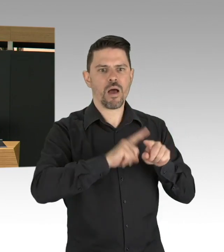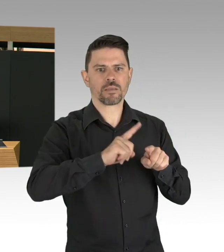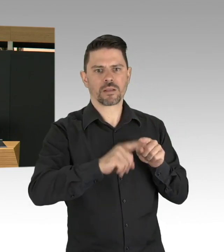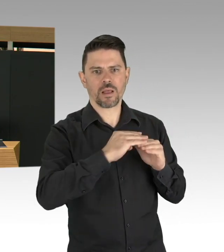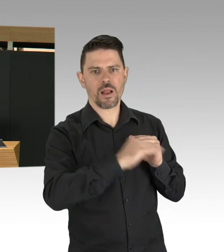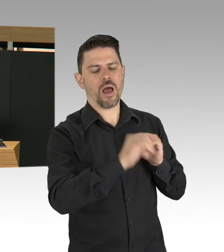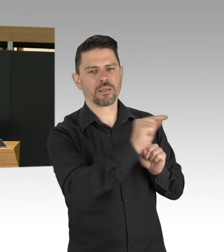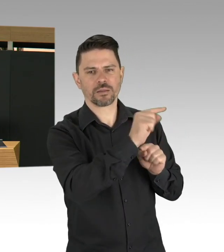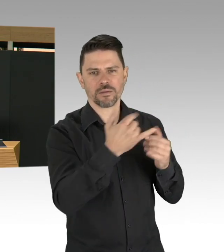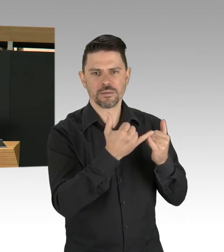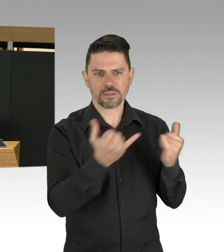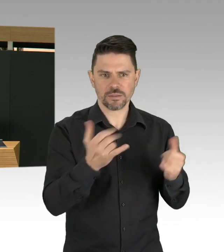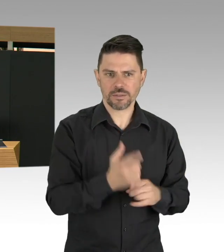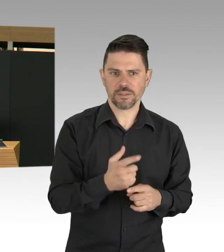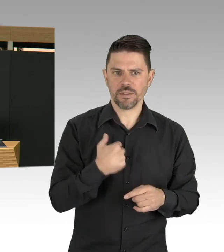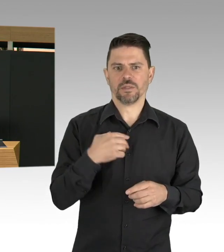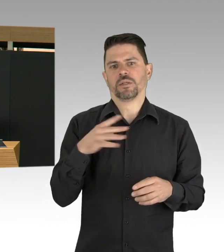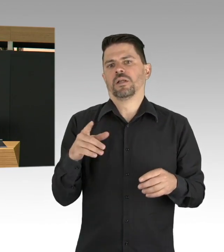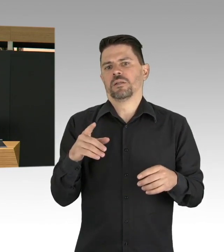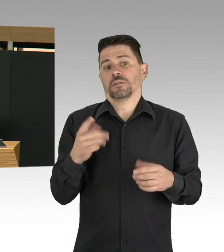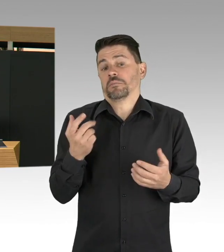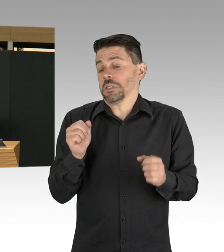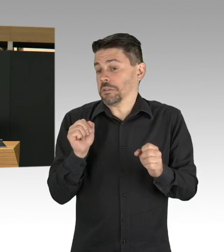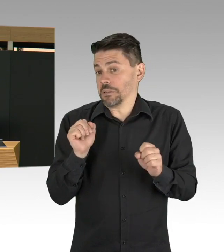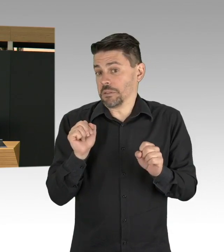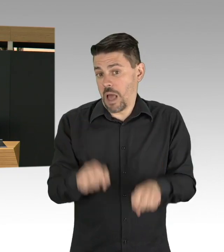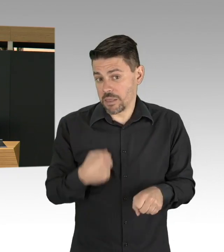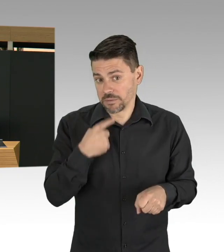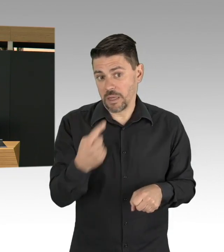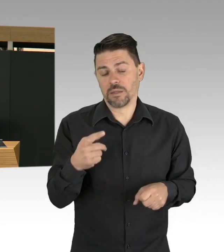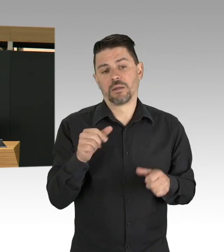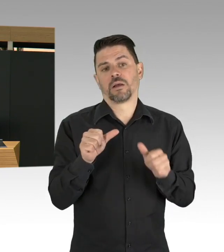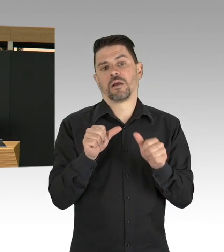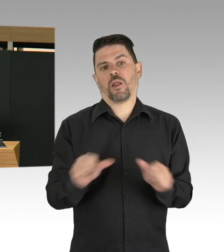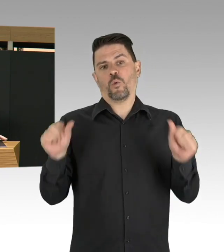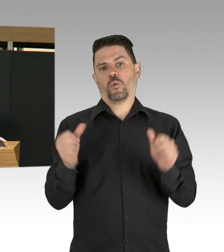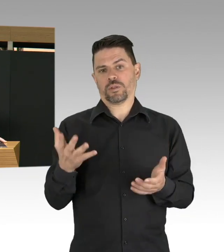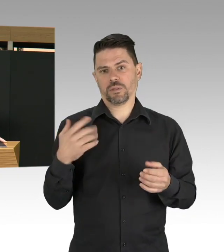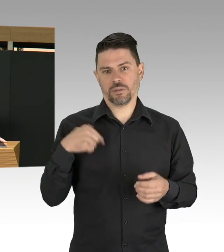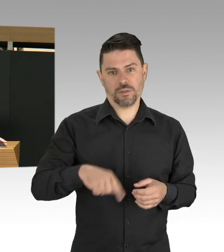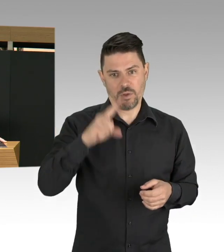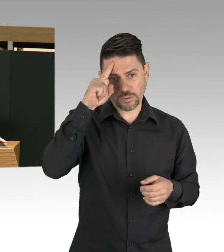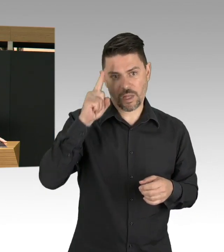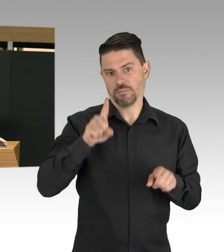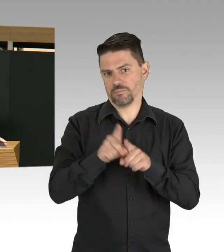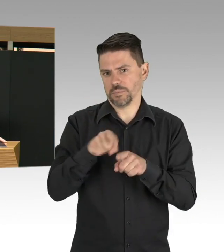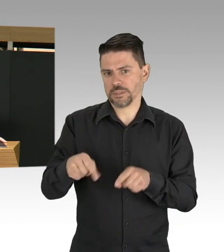wo wir uns zurzeit entwickeln und ich will an dieser Stelle auch ganz deutlich sagen, solche Strategien wie auf Herdenimmunität zu setzen,